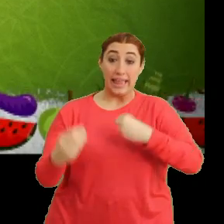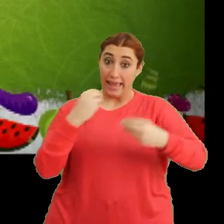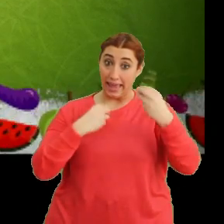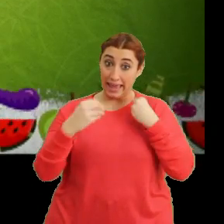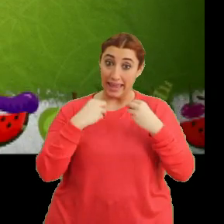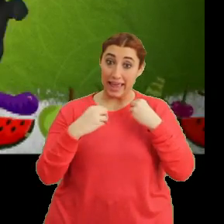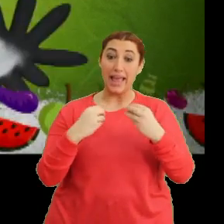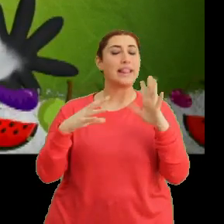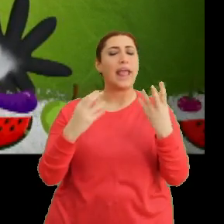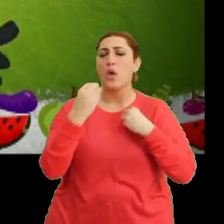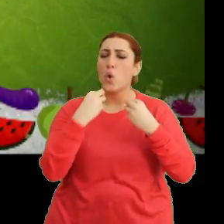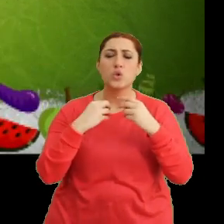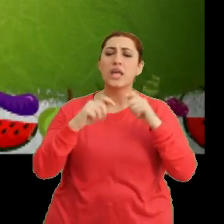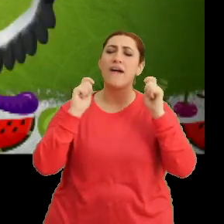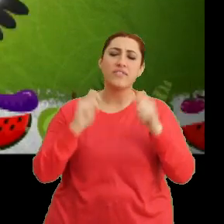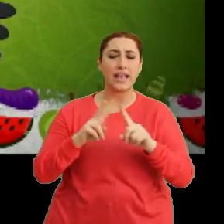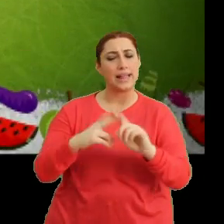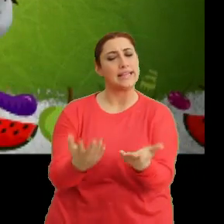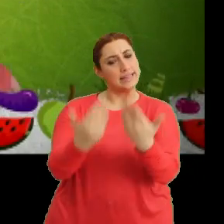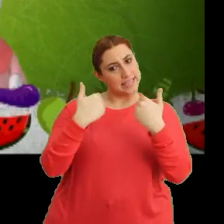"Gel sen de katıl bize"